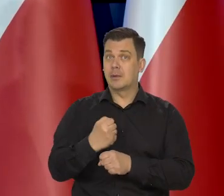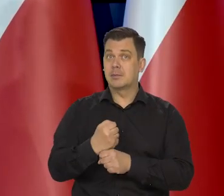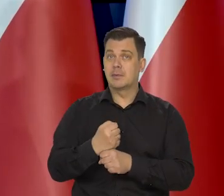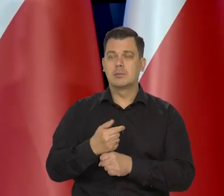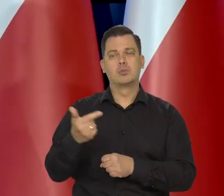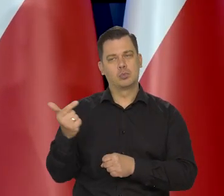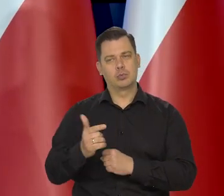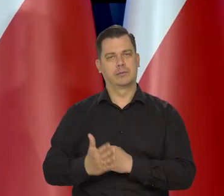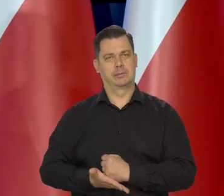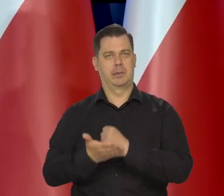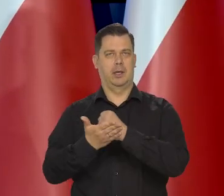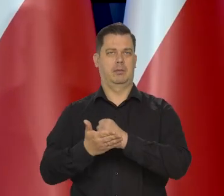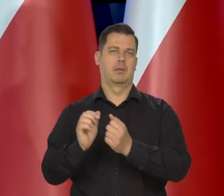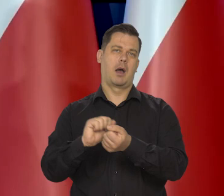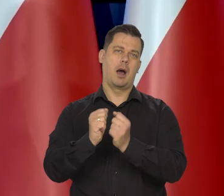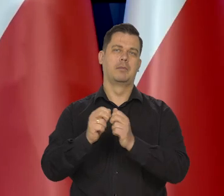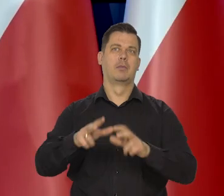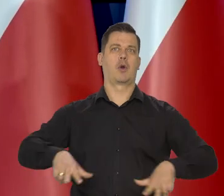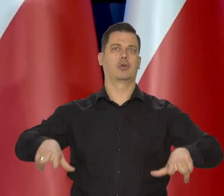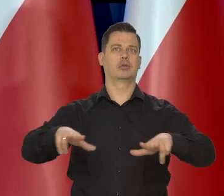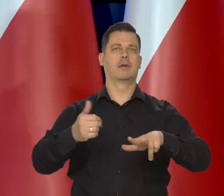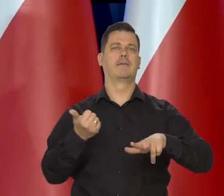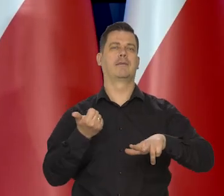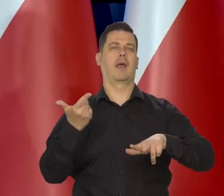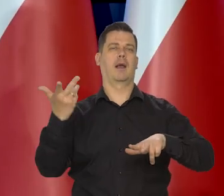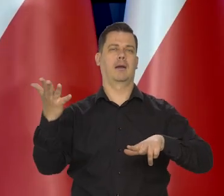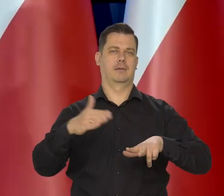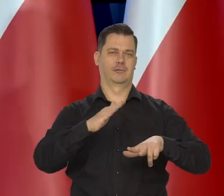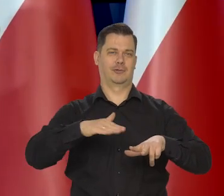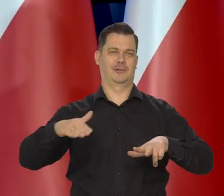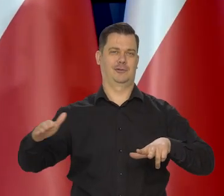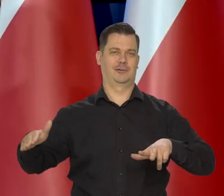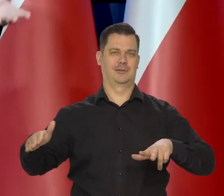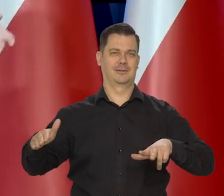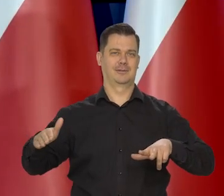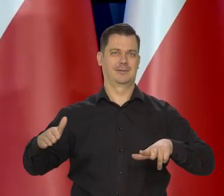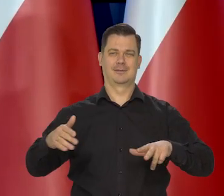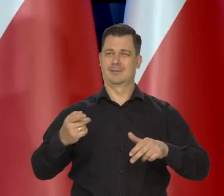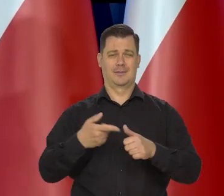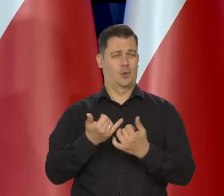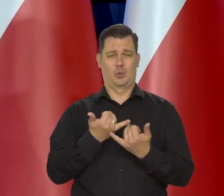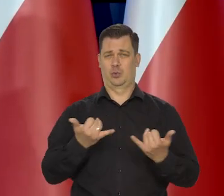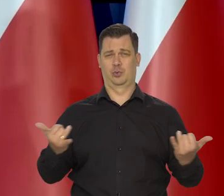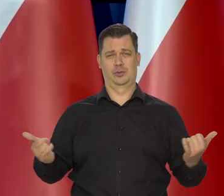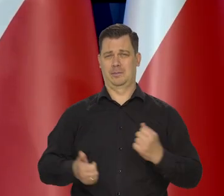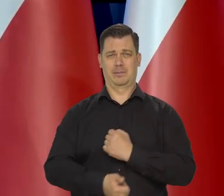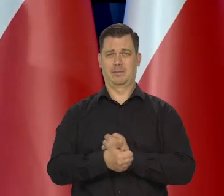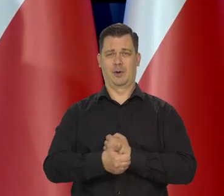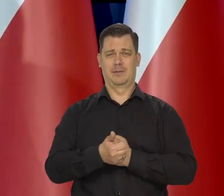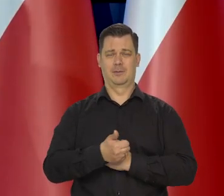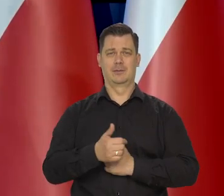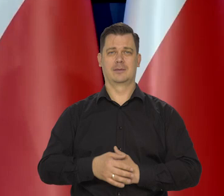albo są wielodzietni rodzinami, albo to, albo tamto, no jest milion różnych..., albo są nie sprawni,